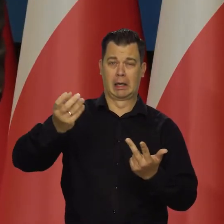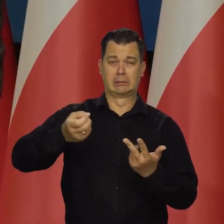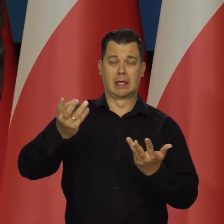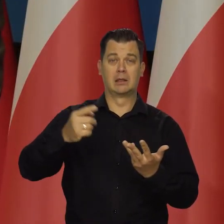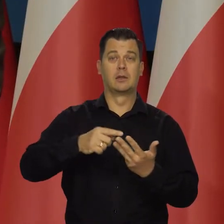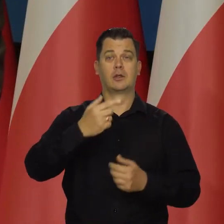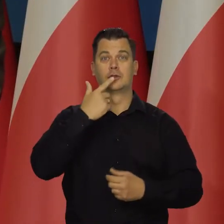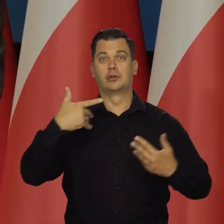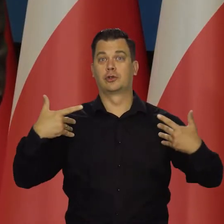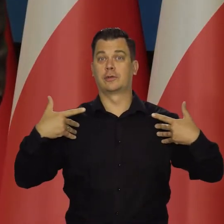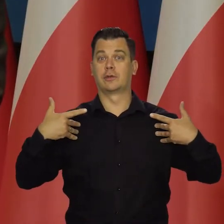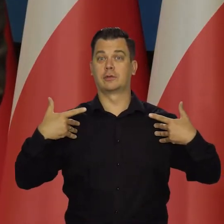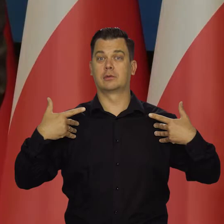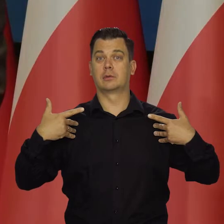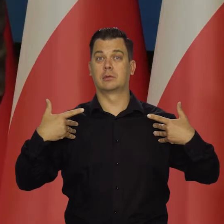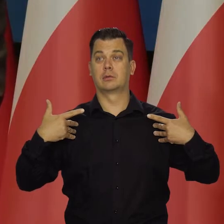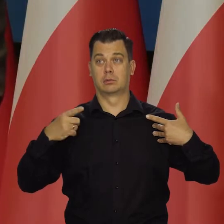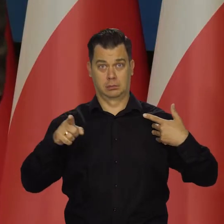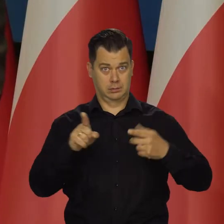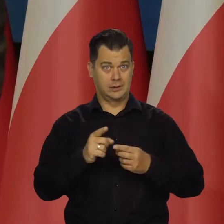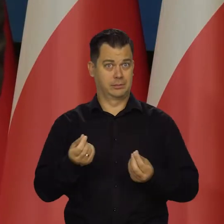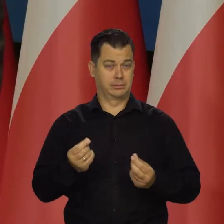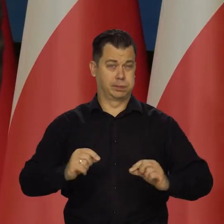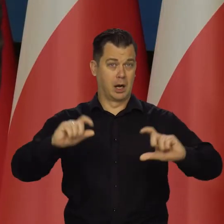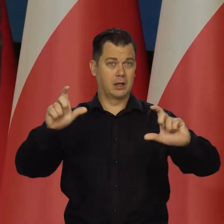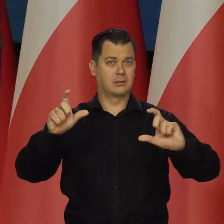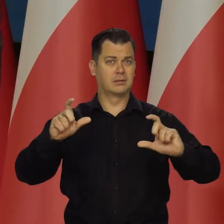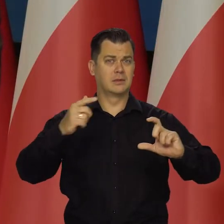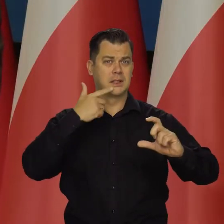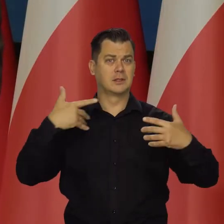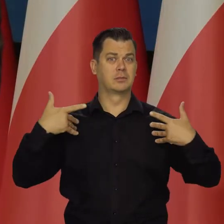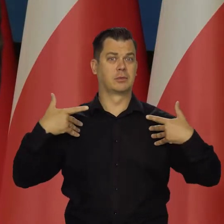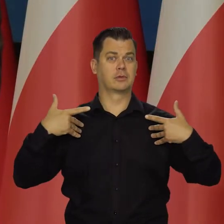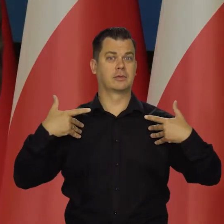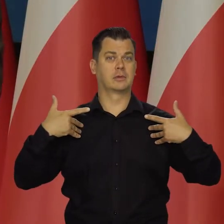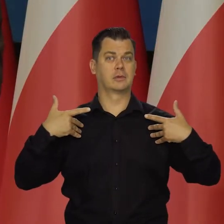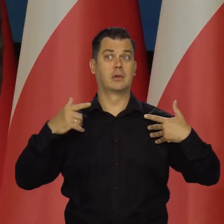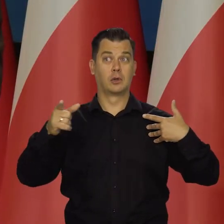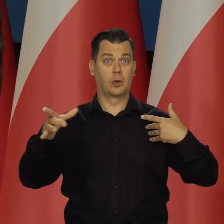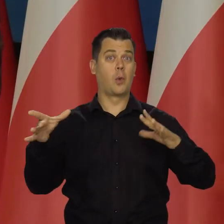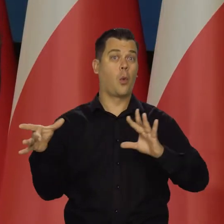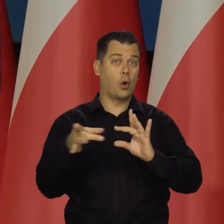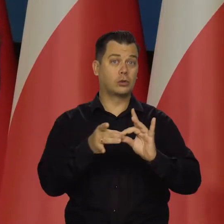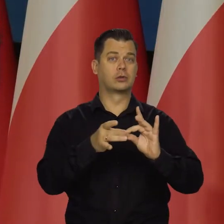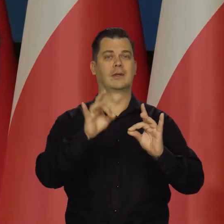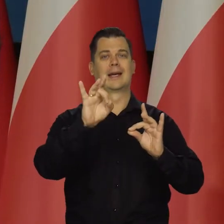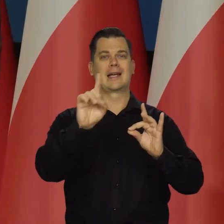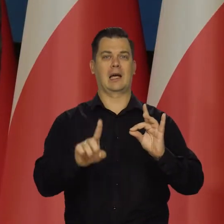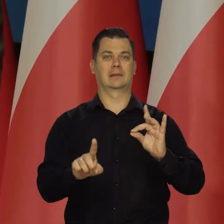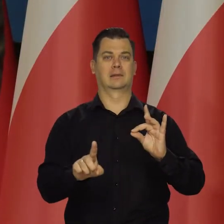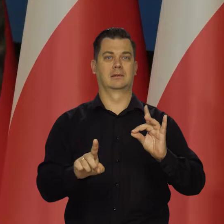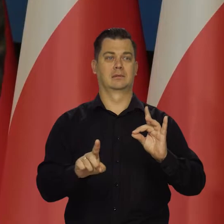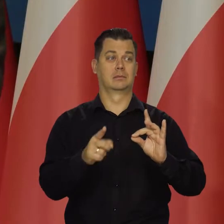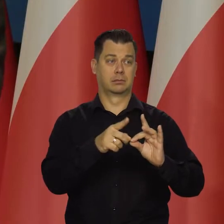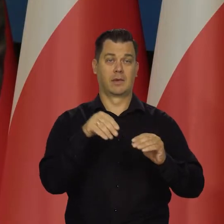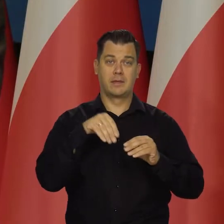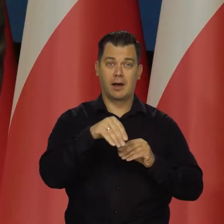Proszę pamiętać o tym, że cena żywności na żywności silnie związane są z ceną gazu, bo nawozy sztuczne są produkowane z gazu.